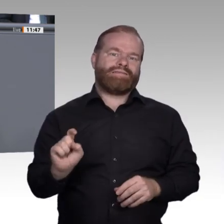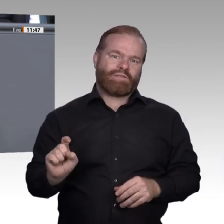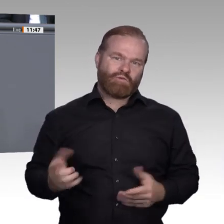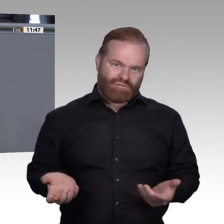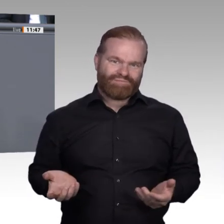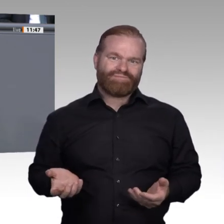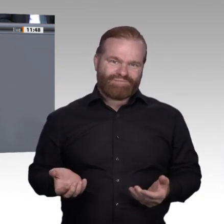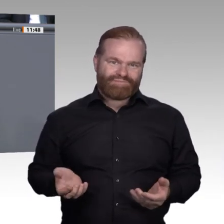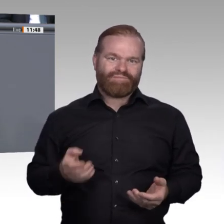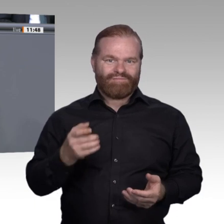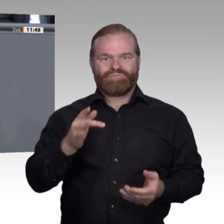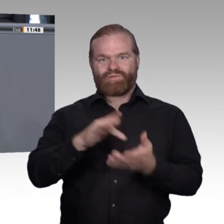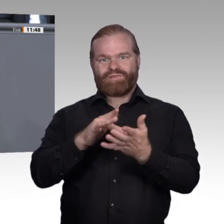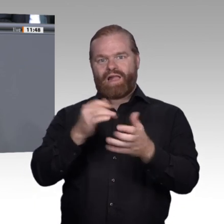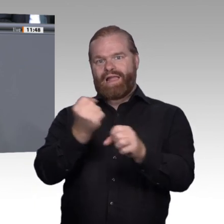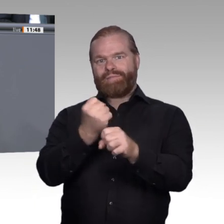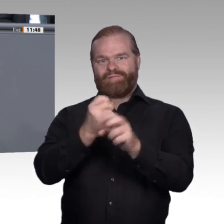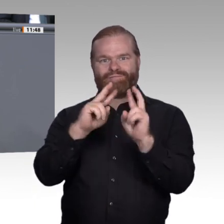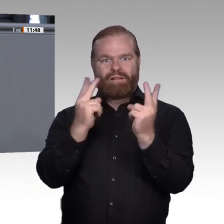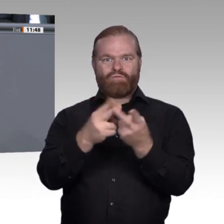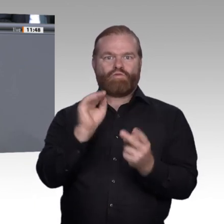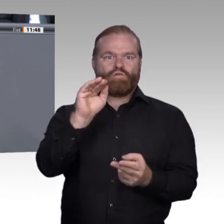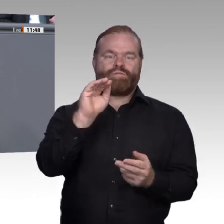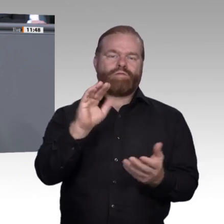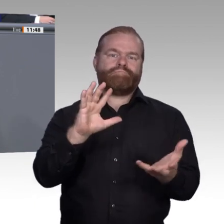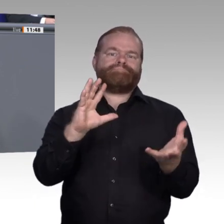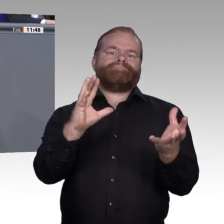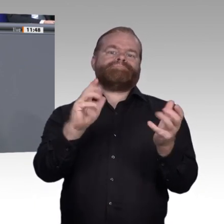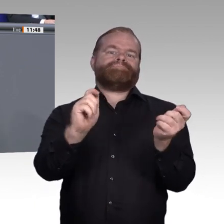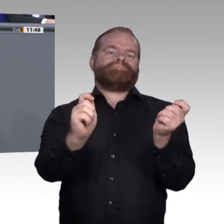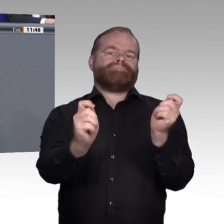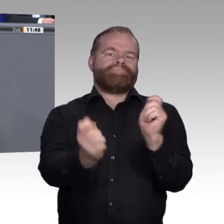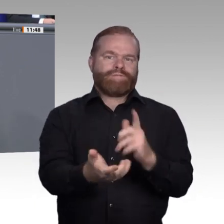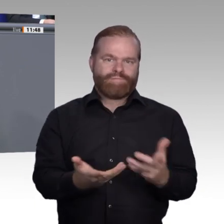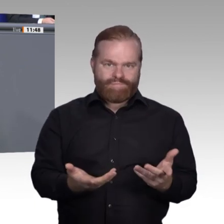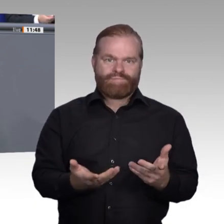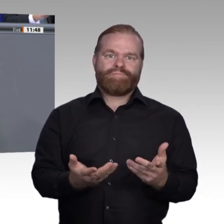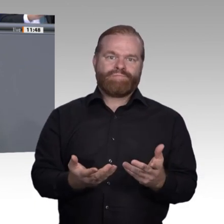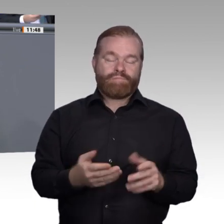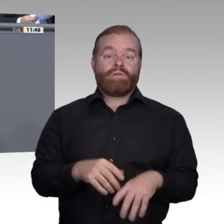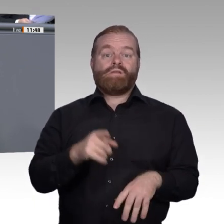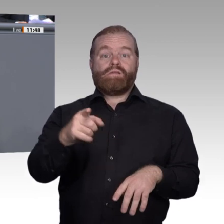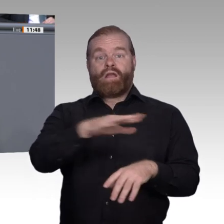Wird es meinen Arbeitsplatz morgen überhaupt noch geben? Wie bewältige ich den verdichteten und entgrenzten Alltag auf